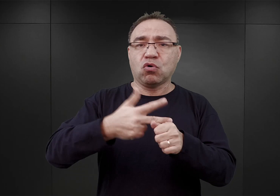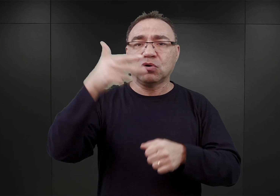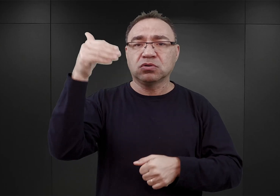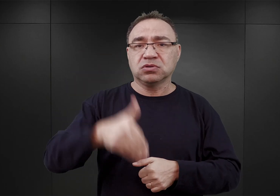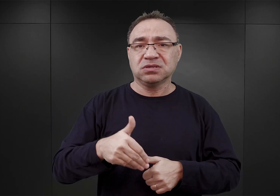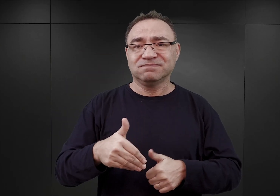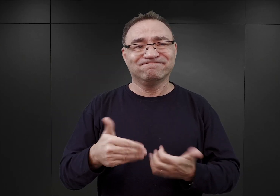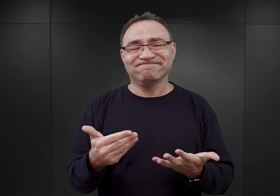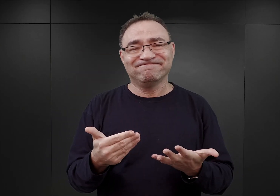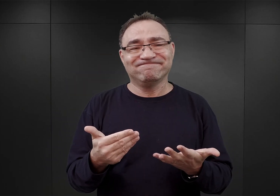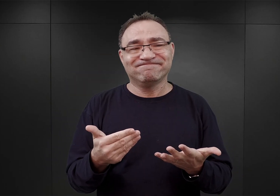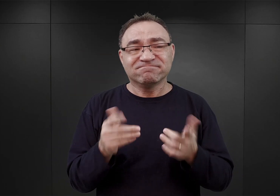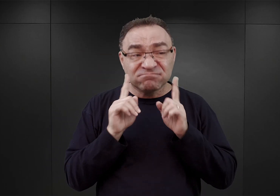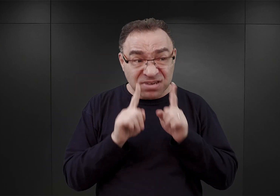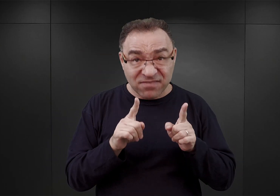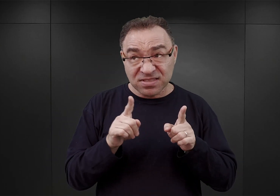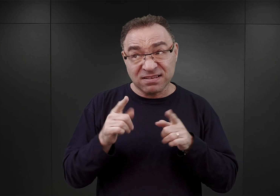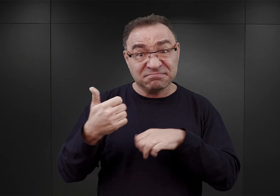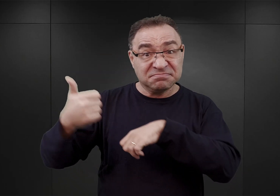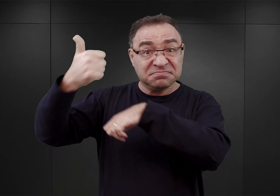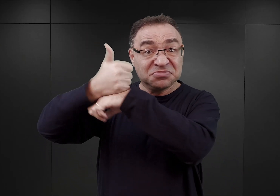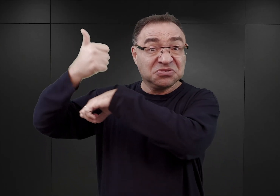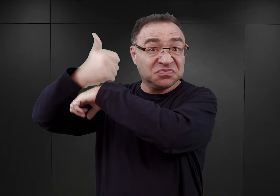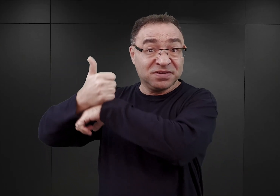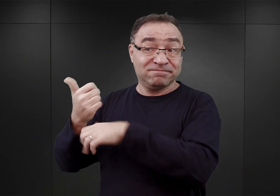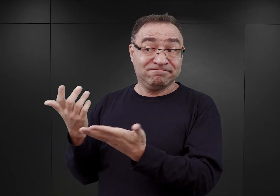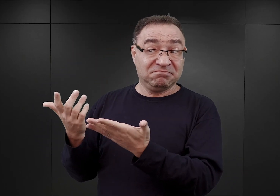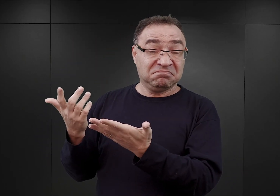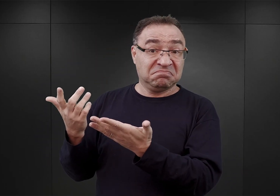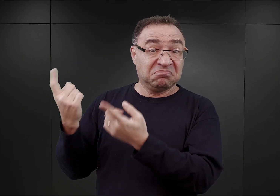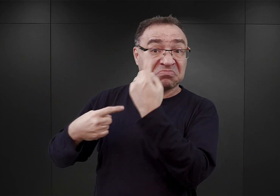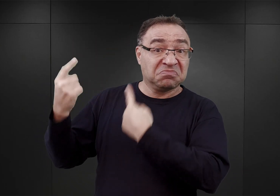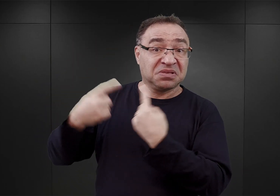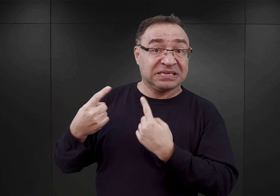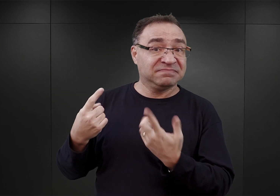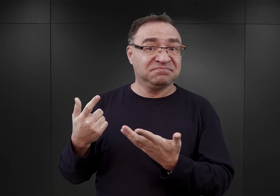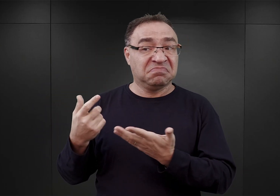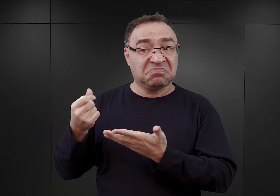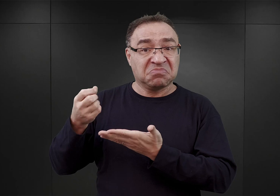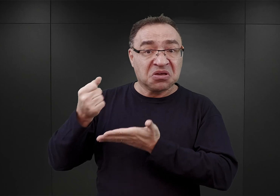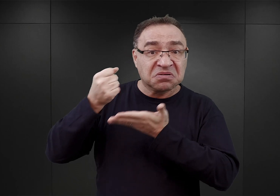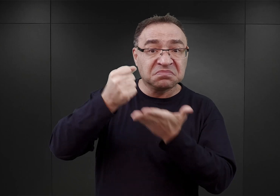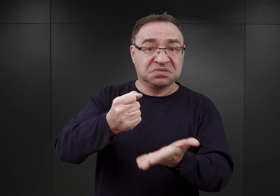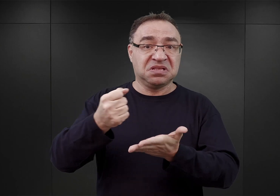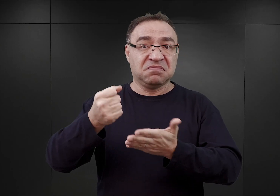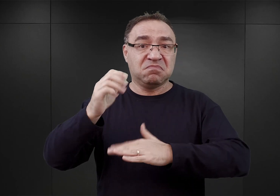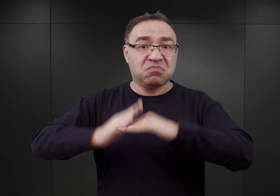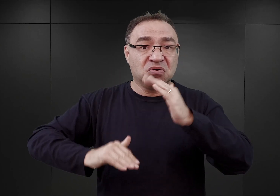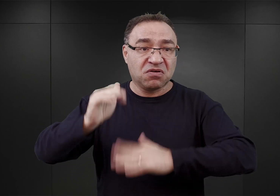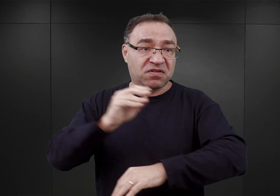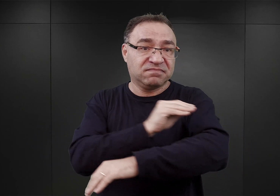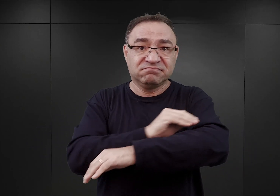jakoś nie cieszył się sympatią ze strony decydentów esesmańskich, którzy przydzielali materiały budowlane dla jego potrzeb.